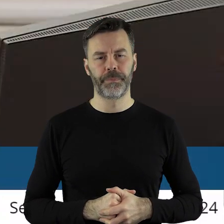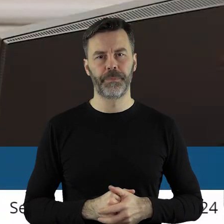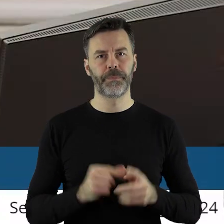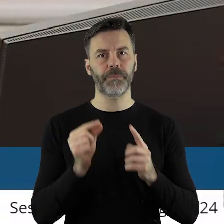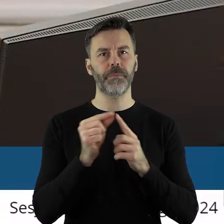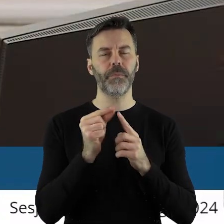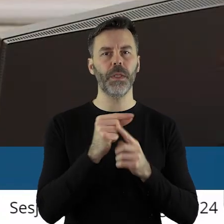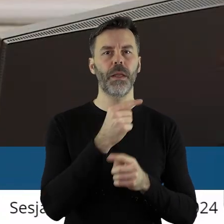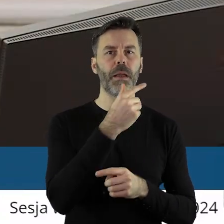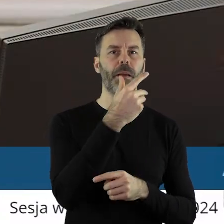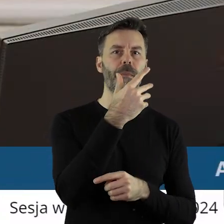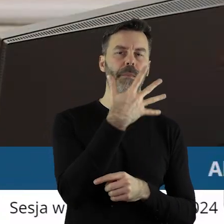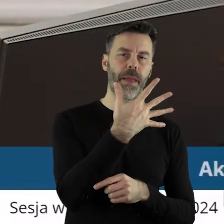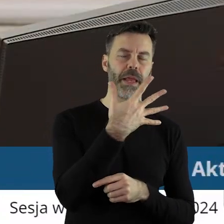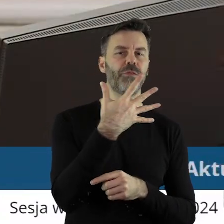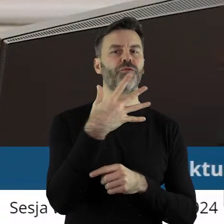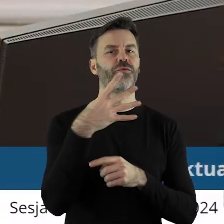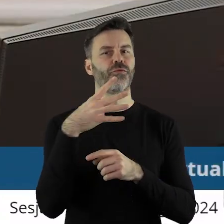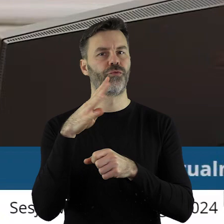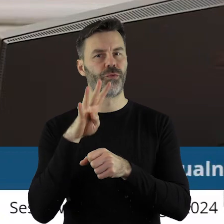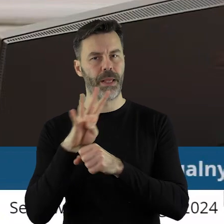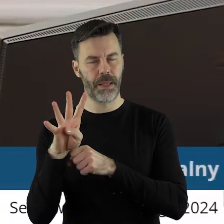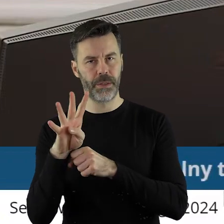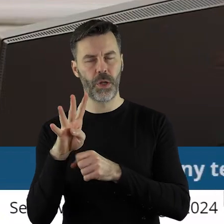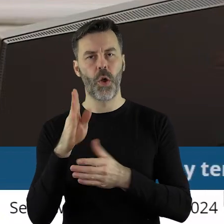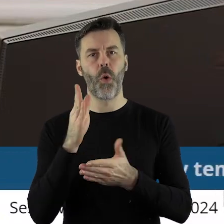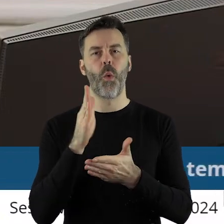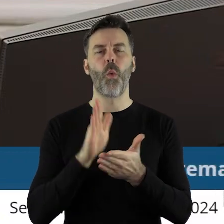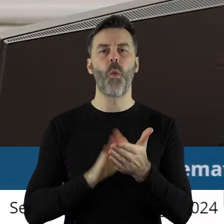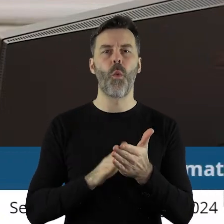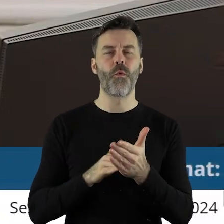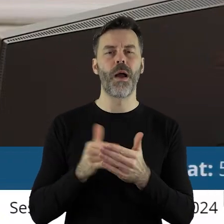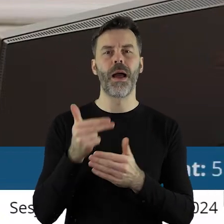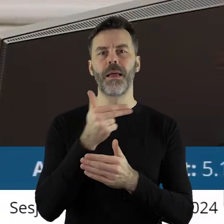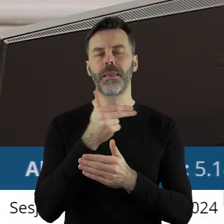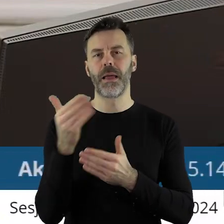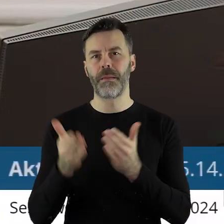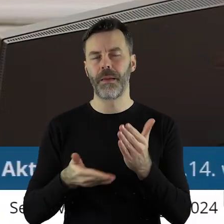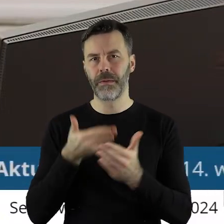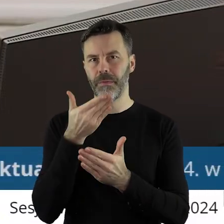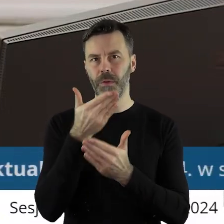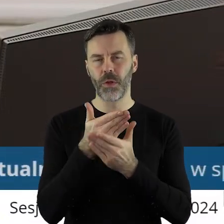W punkcie 5.14. mamy uchwałę w sprawie rozpatrzenia wniosku o wyrażenie zgody